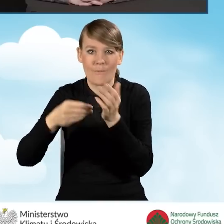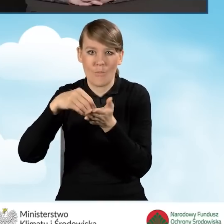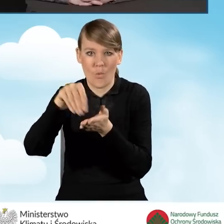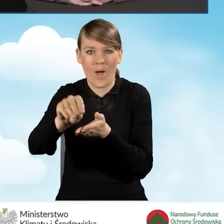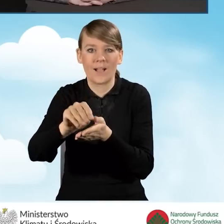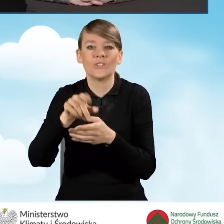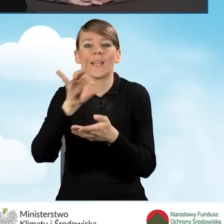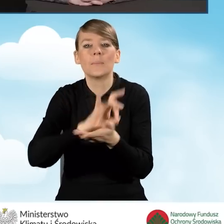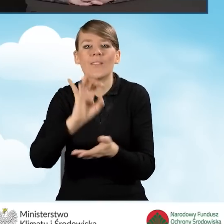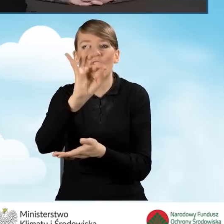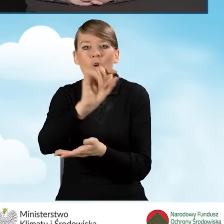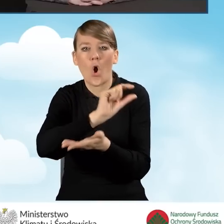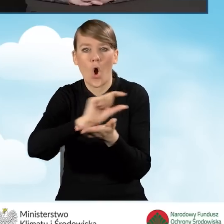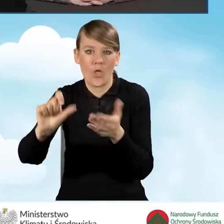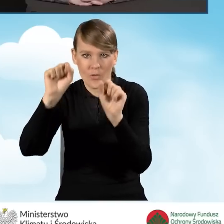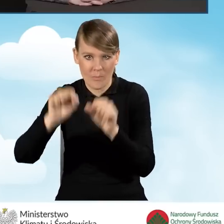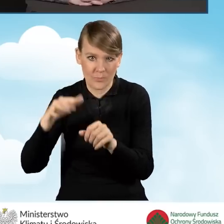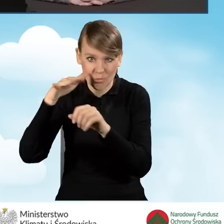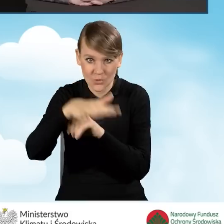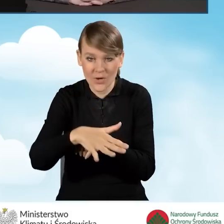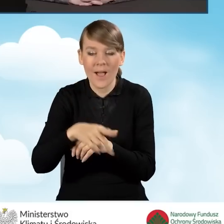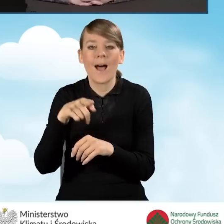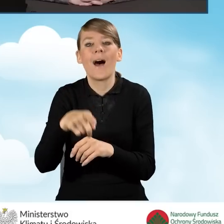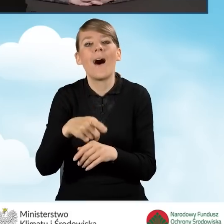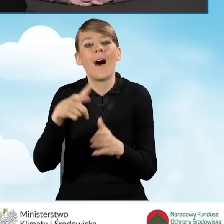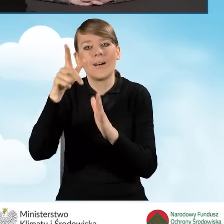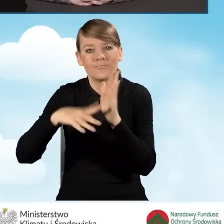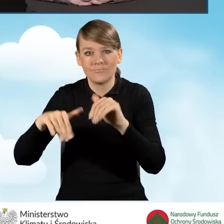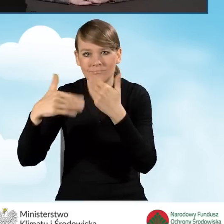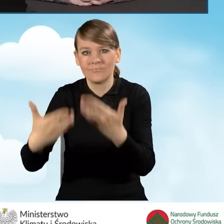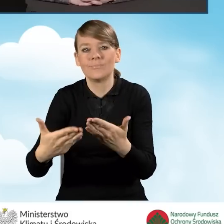Wyciąg jest przekazywany w terminie 30 dni od zakończenia kwartału